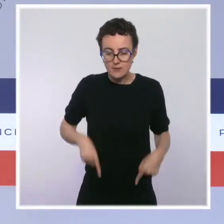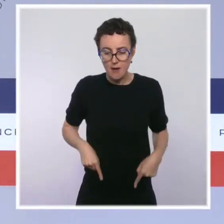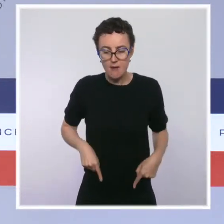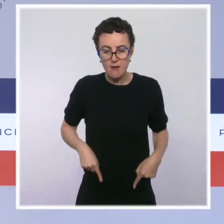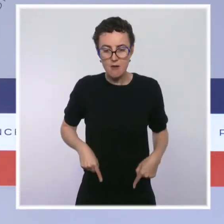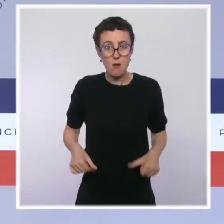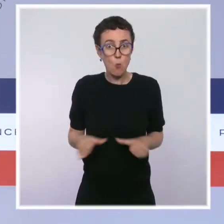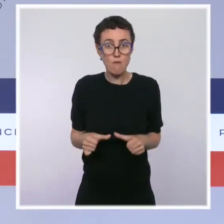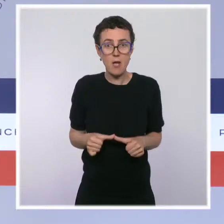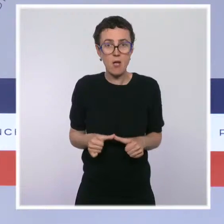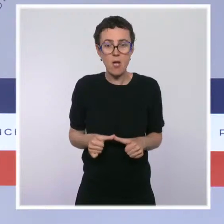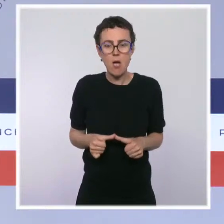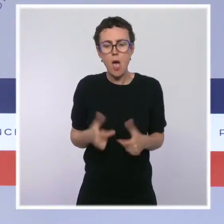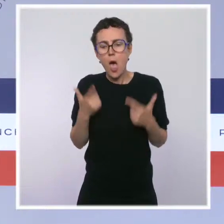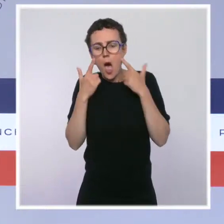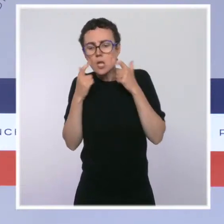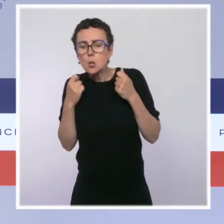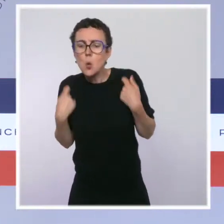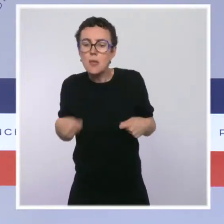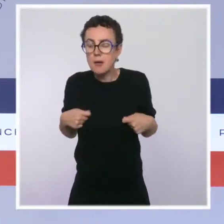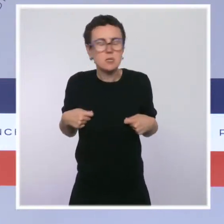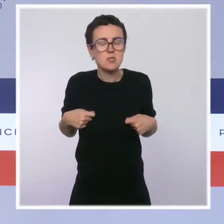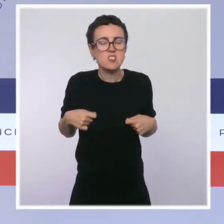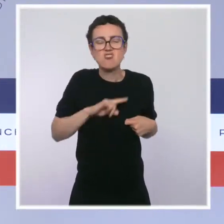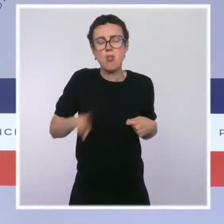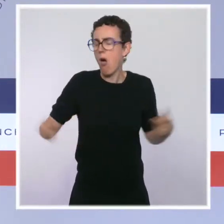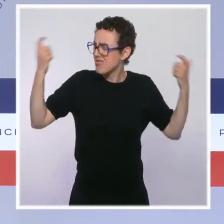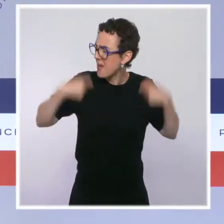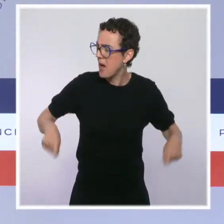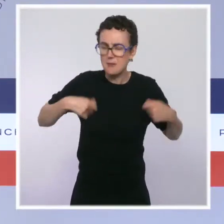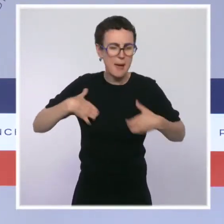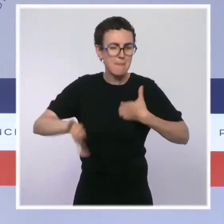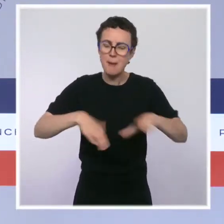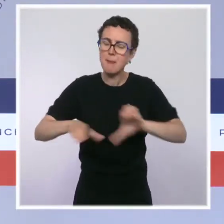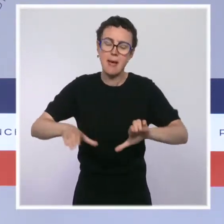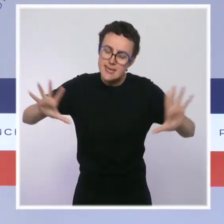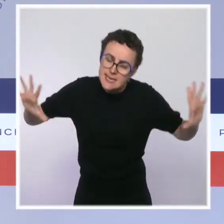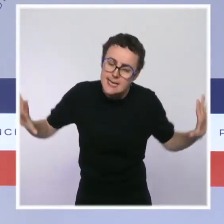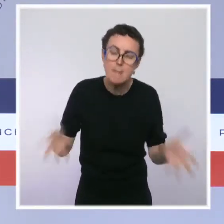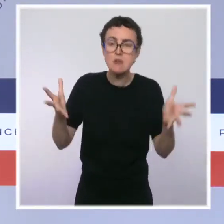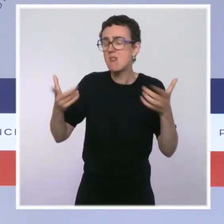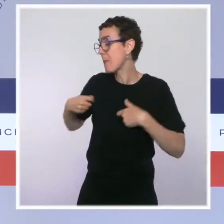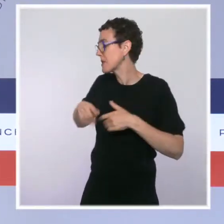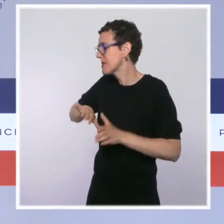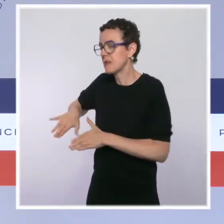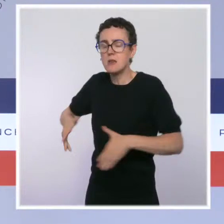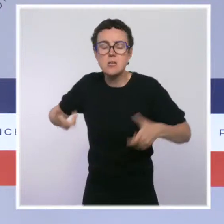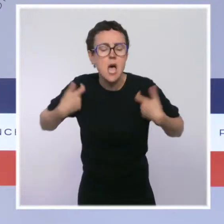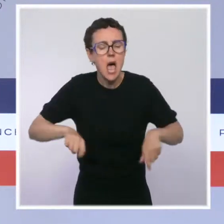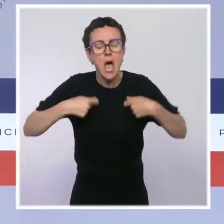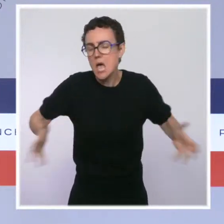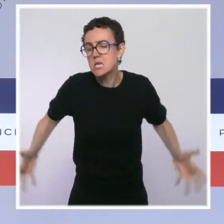qui a été l'occasion de dépenses évidemment nécessaires pour protéger les entreprises et les emplois dans notre pays. Si on n'avait pas fait le " quoi qu'il en coûte ",